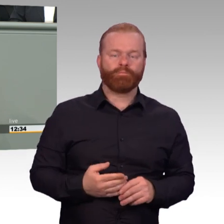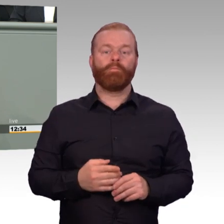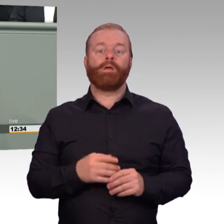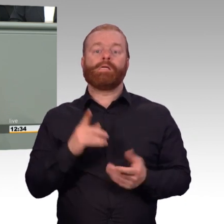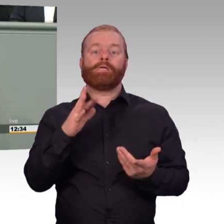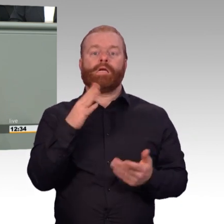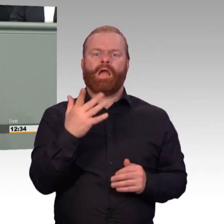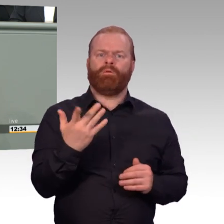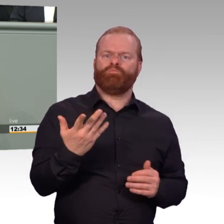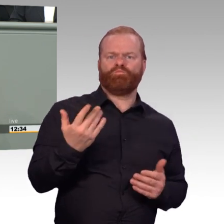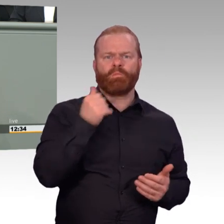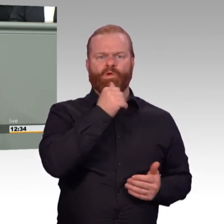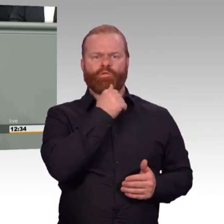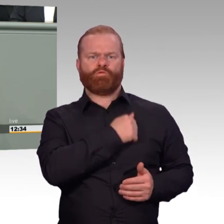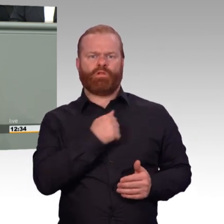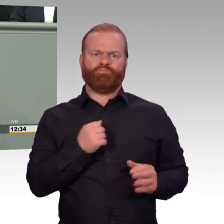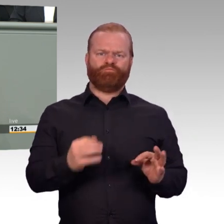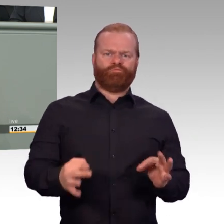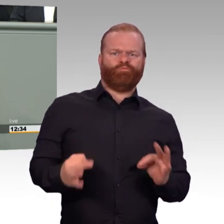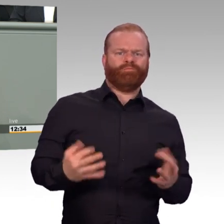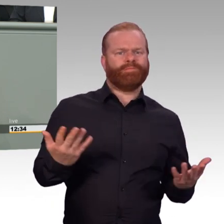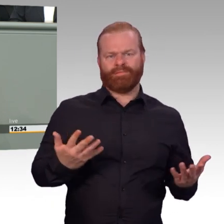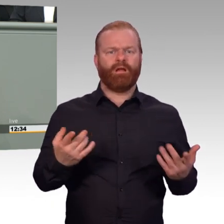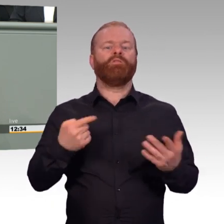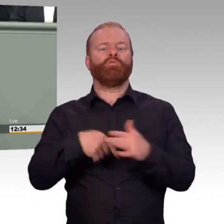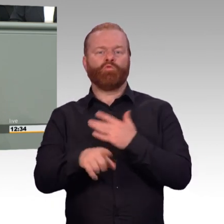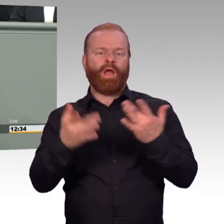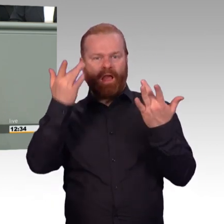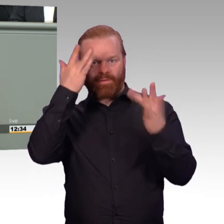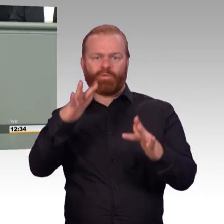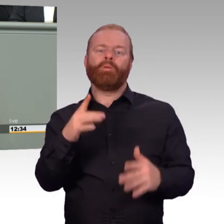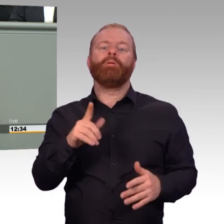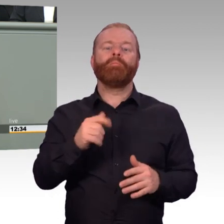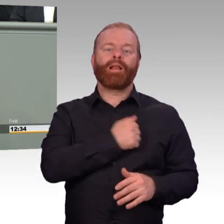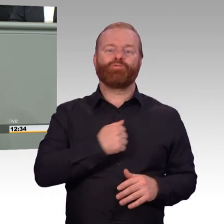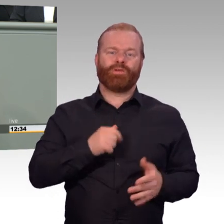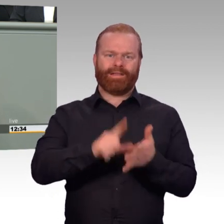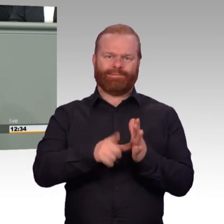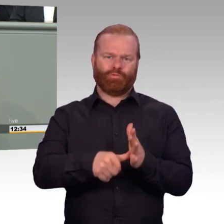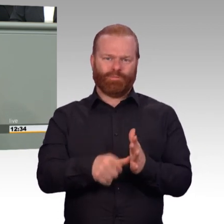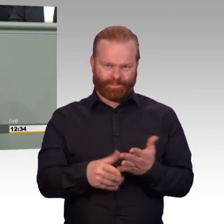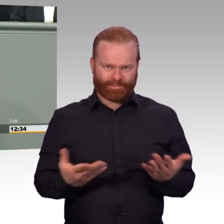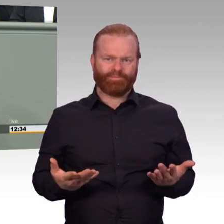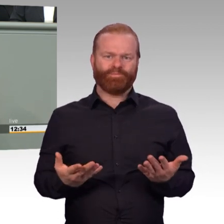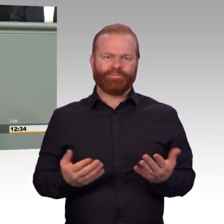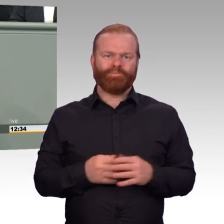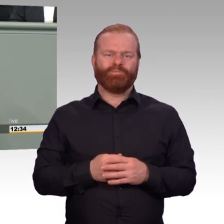der Anerkennung soldatischer oder militärischer Leistungen einzusetzen. Wir müssen das Bewusstsein für diese Leistungen